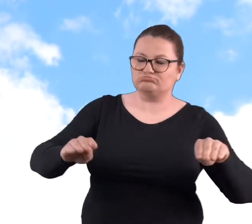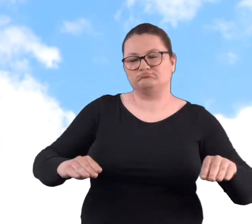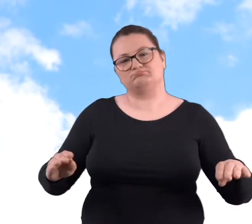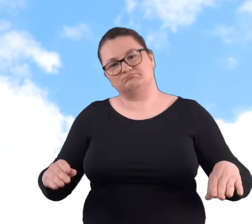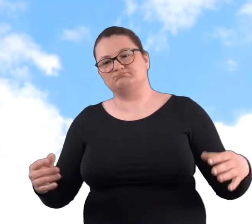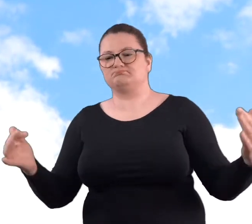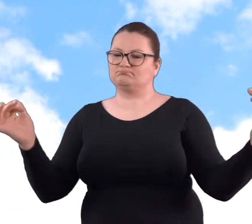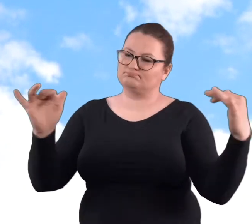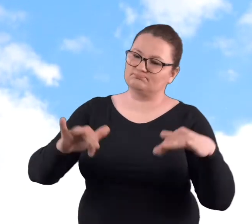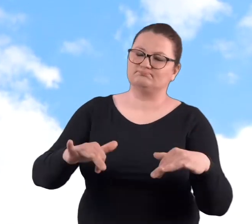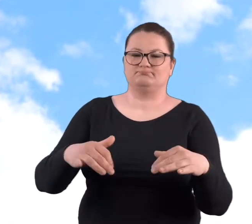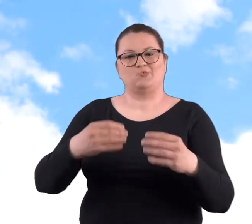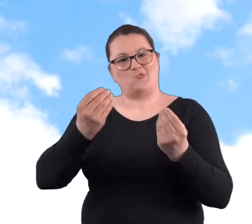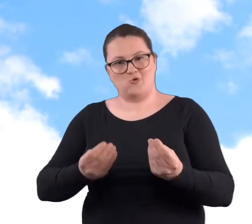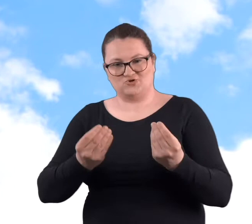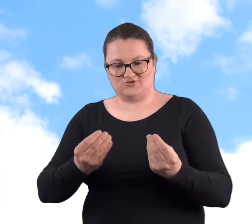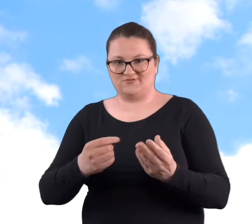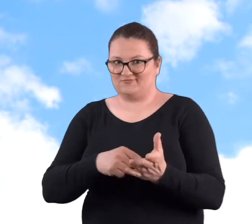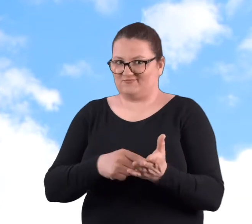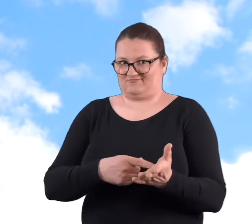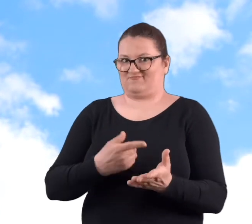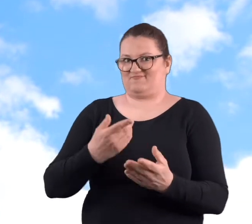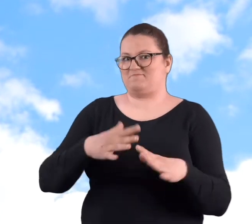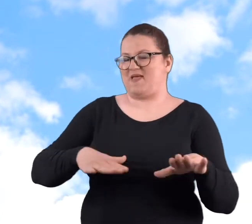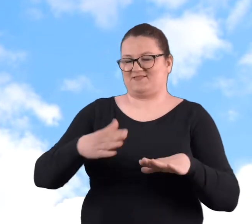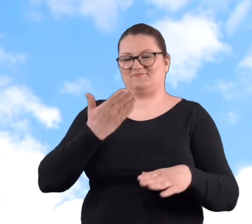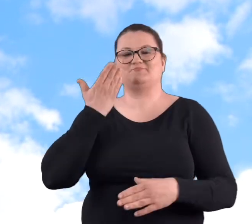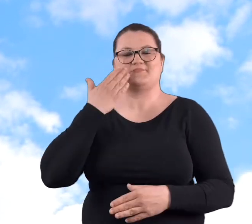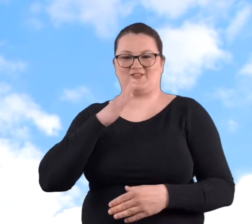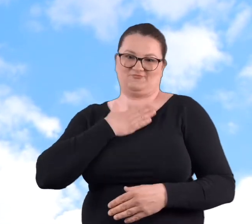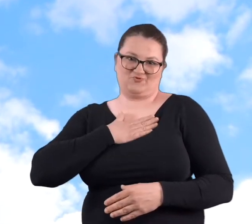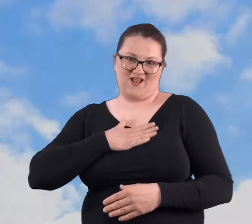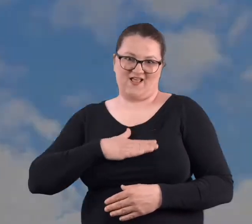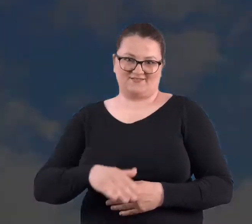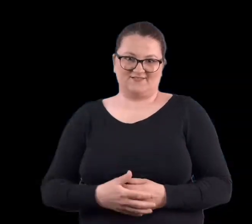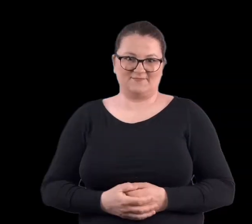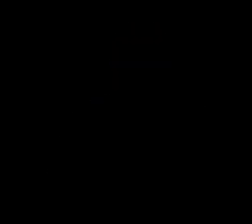wnuczki na Cytadeli. Także tam się już zrobiło, to miejsce bardziej przyjazne.